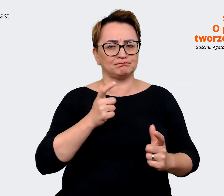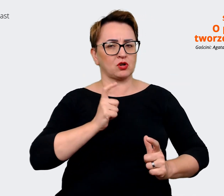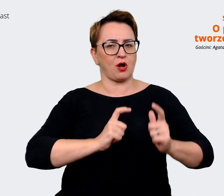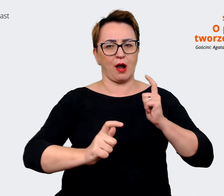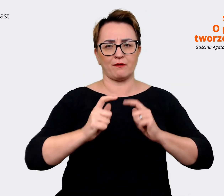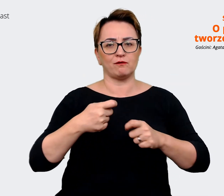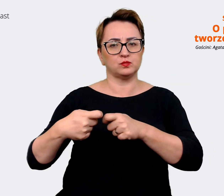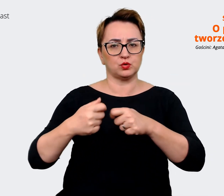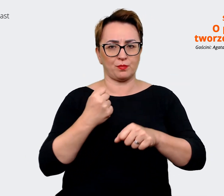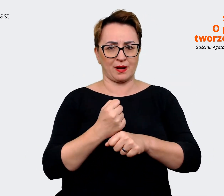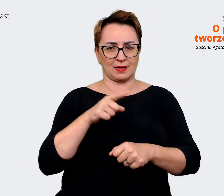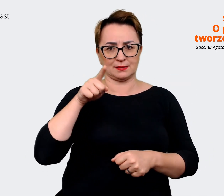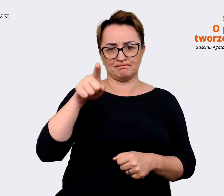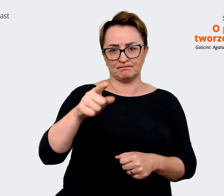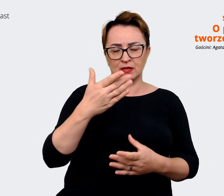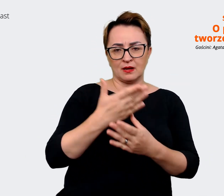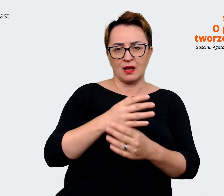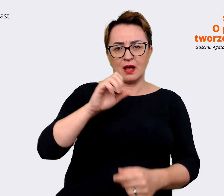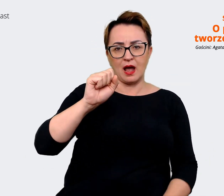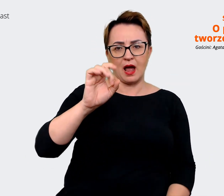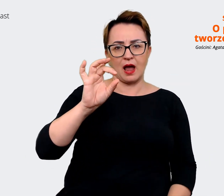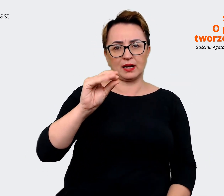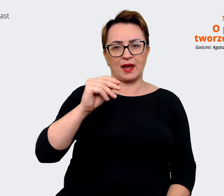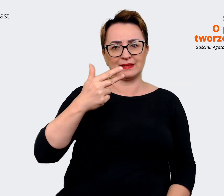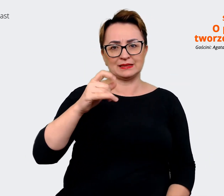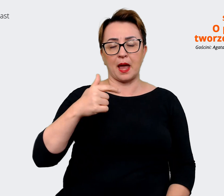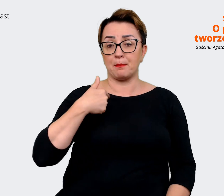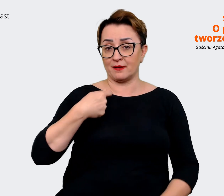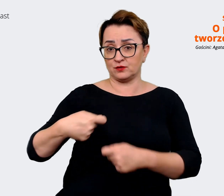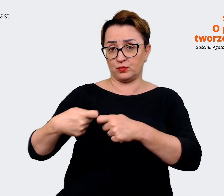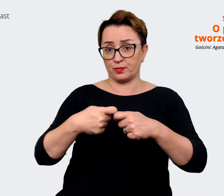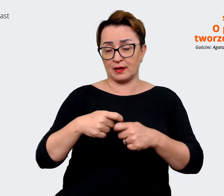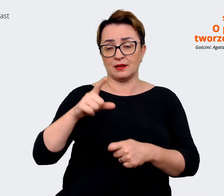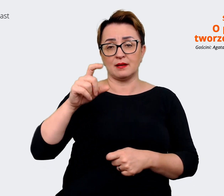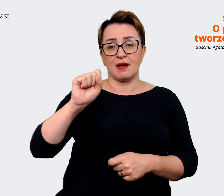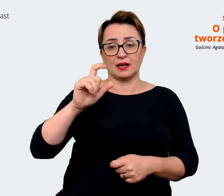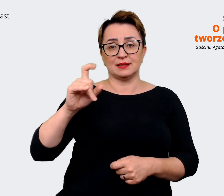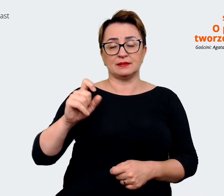My współpracujemy z agencją Lucky You, która nas wspierała w procesie tworzenia tego Employer Value